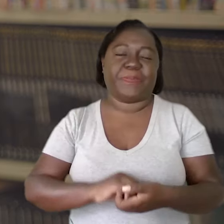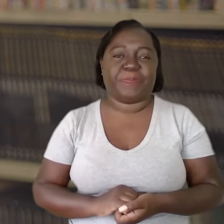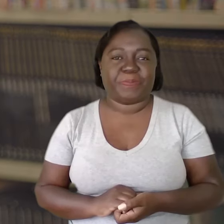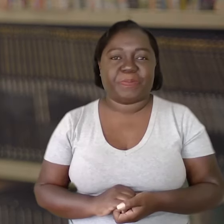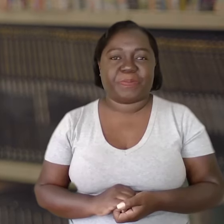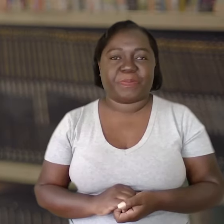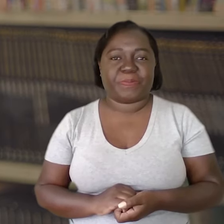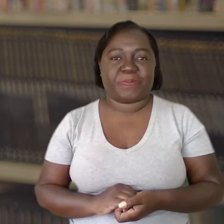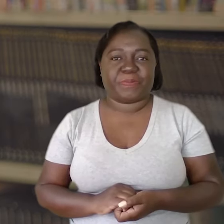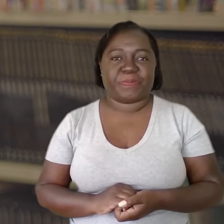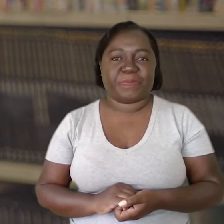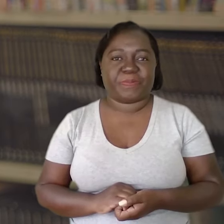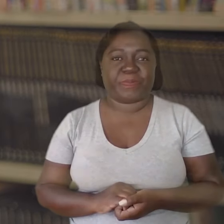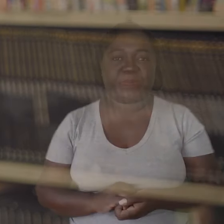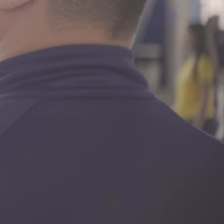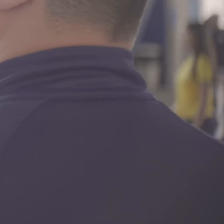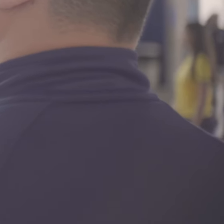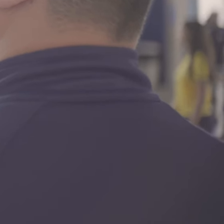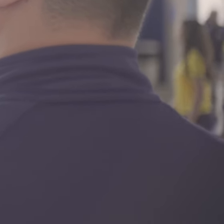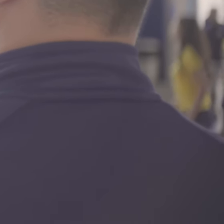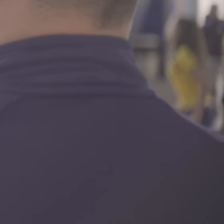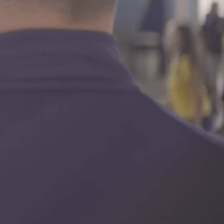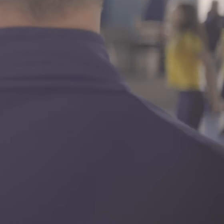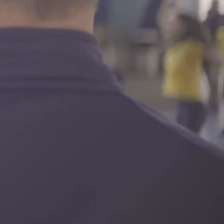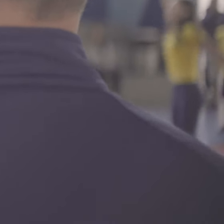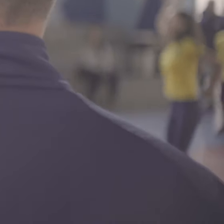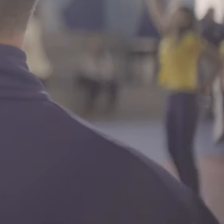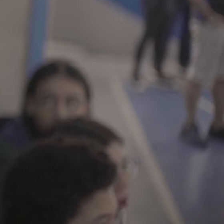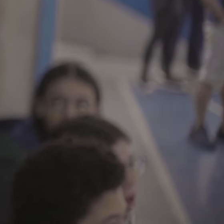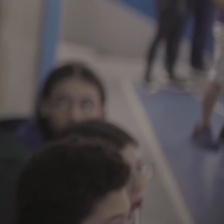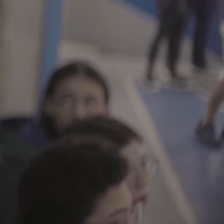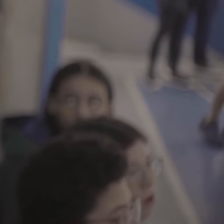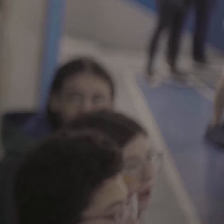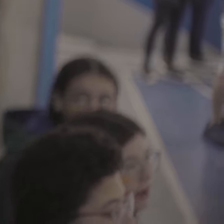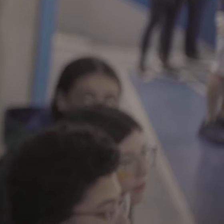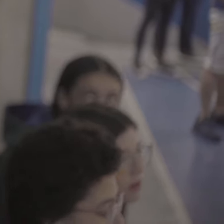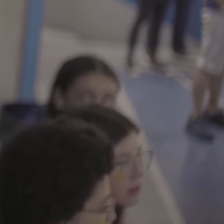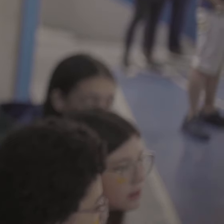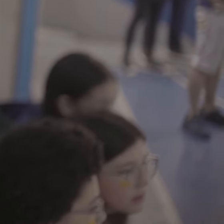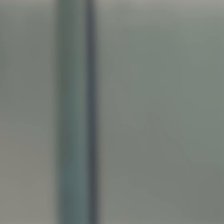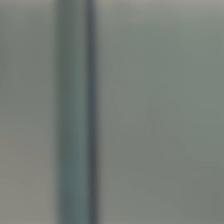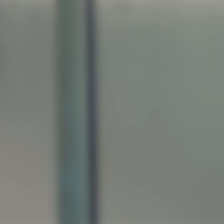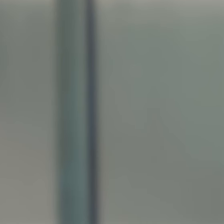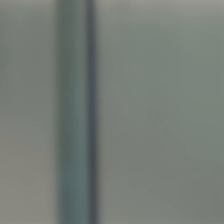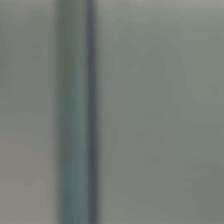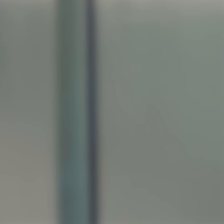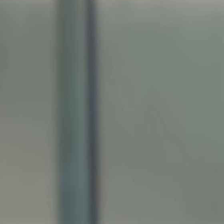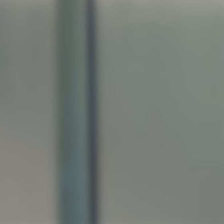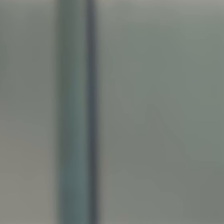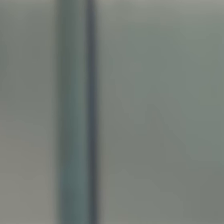mais vitoriosa.